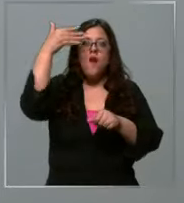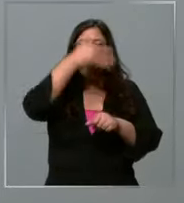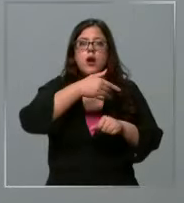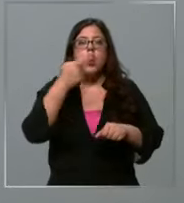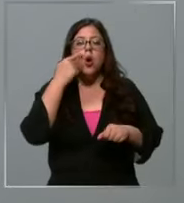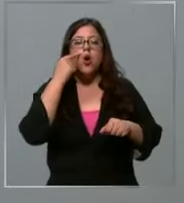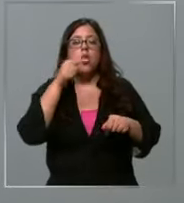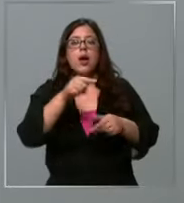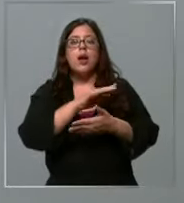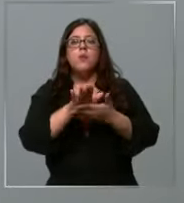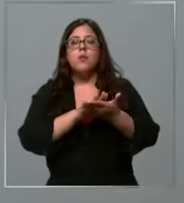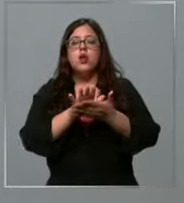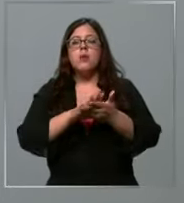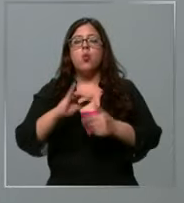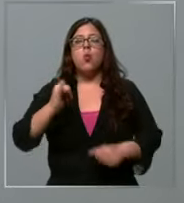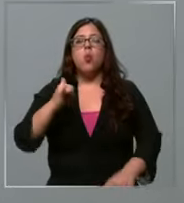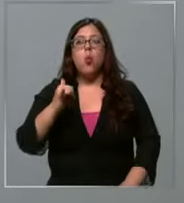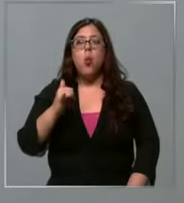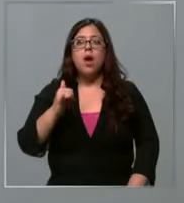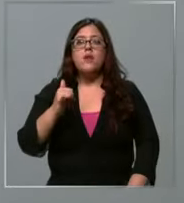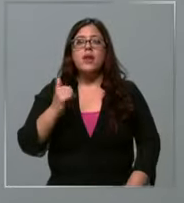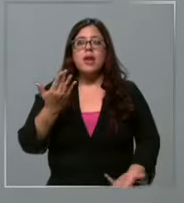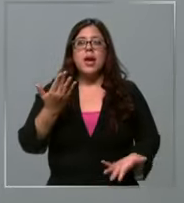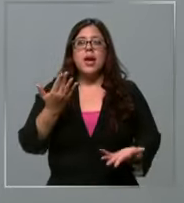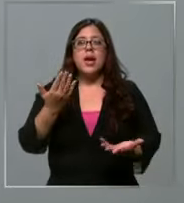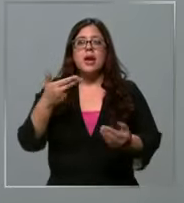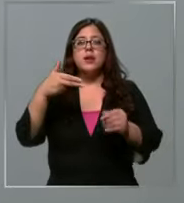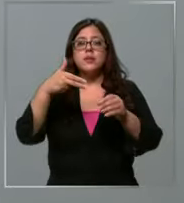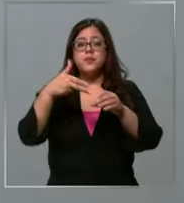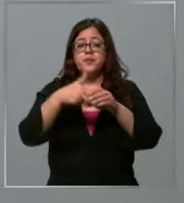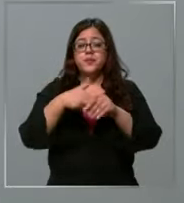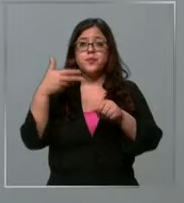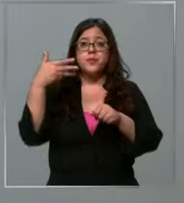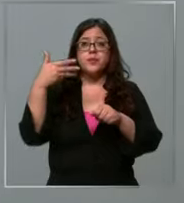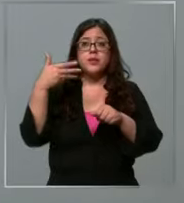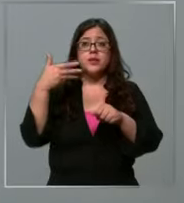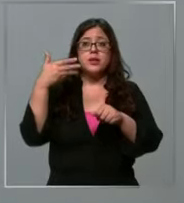que por ejemplo este jueves haya una nueva alza relacionada también a este fenómeno de